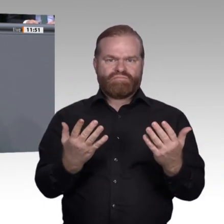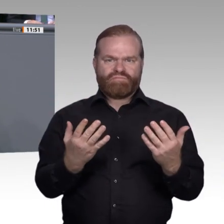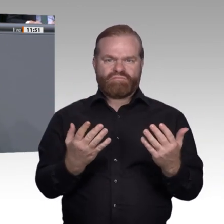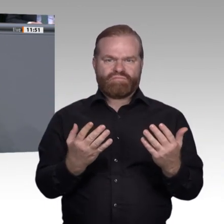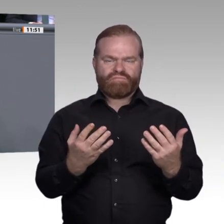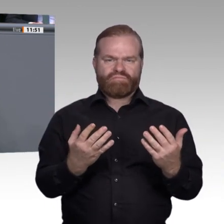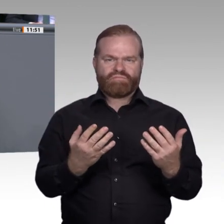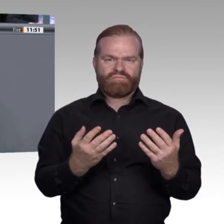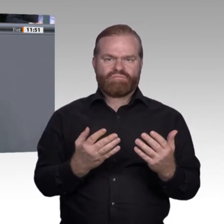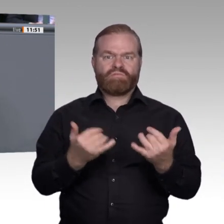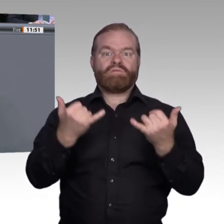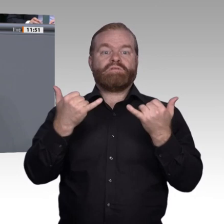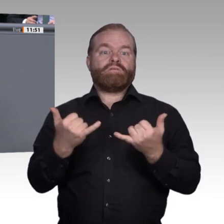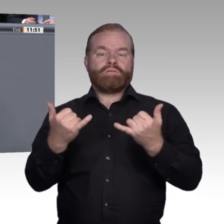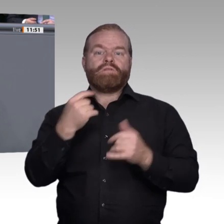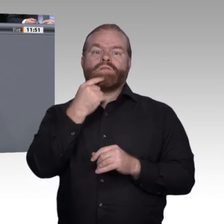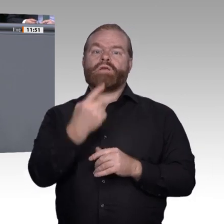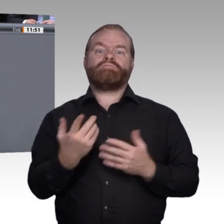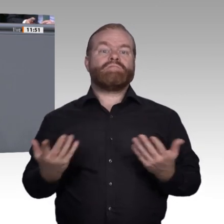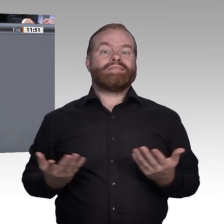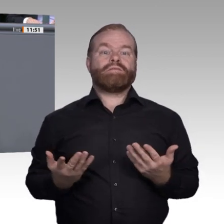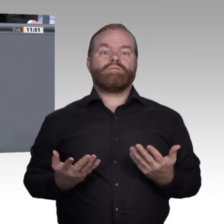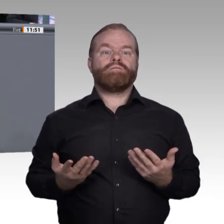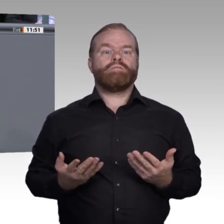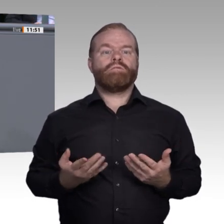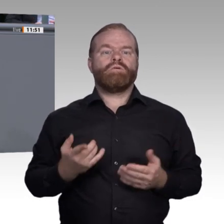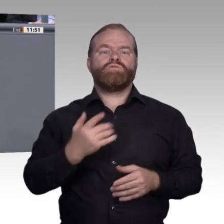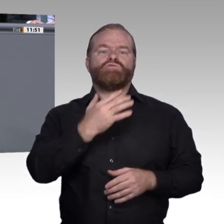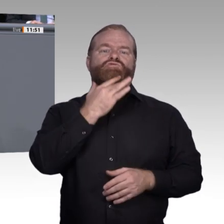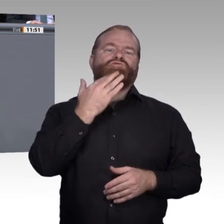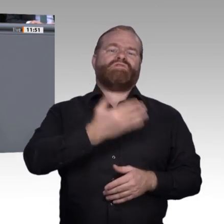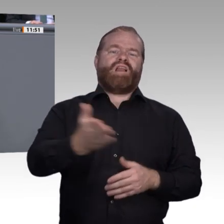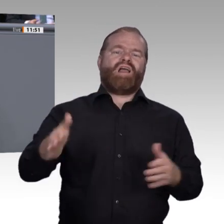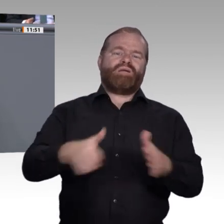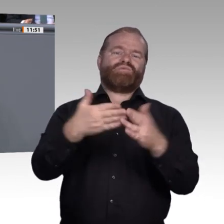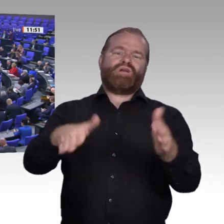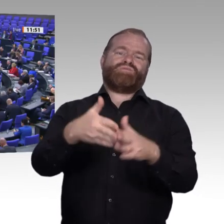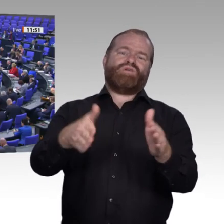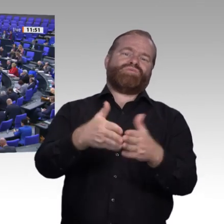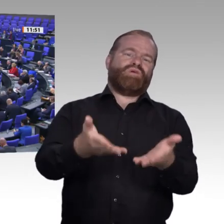Ausbildung nicht schaffen, schlagen Sie einer ganzen Generation ins Gesicht. Die Qualität der Berufsausbildung hängt